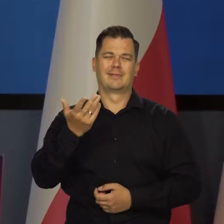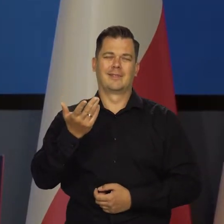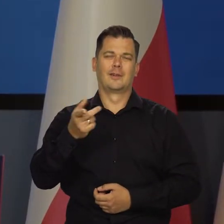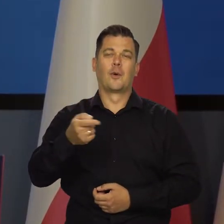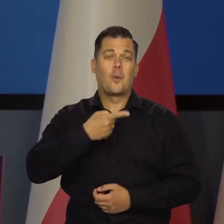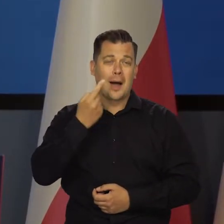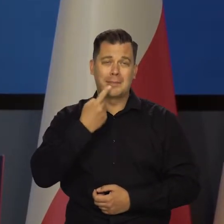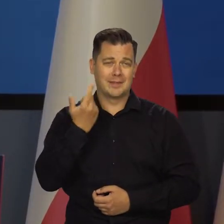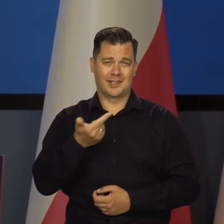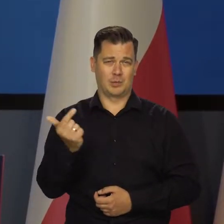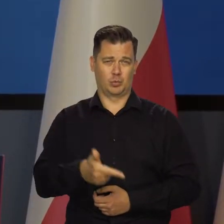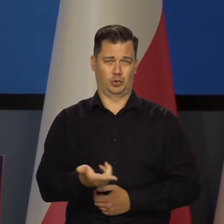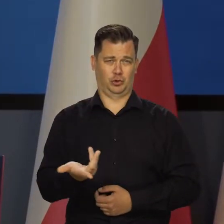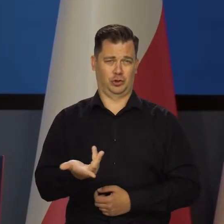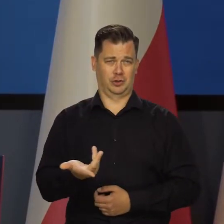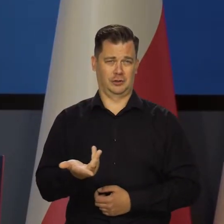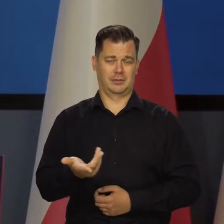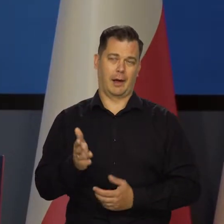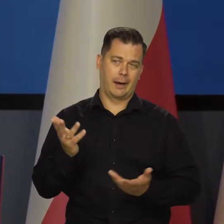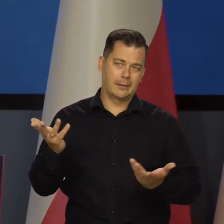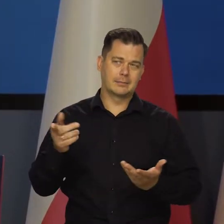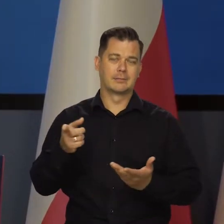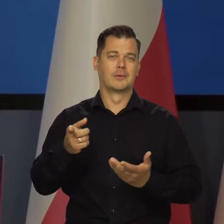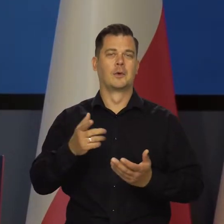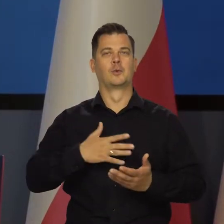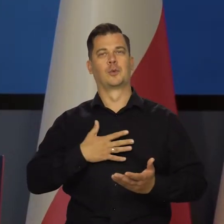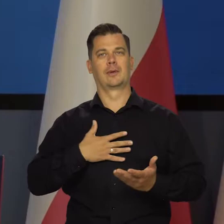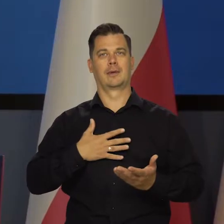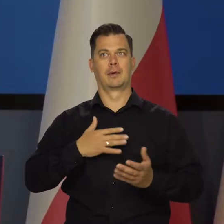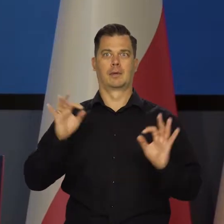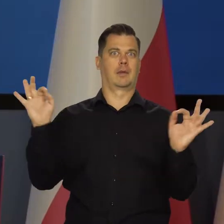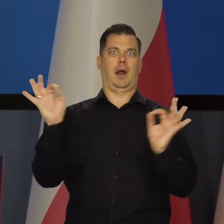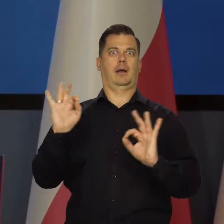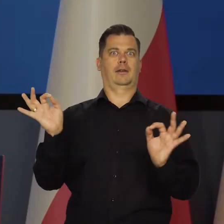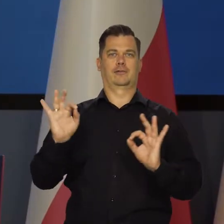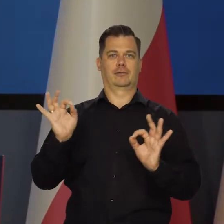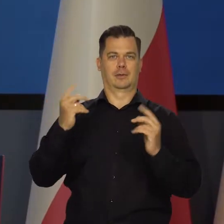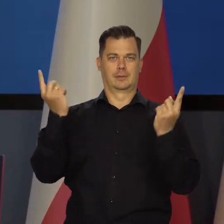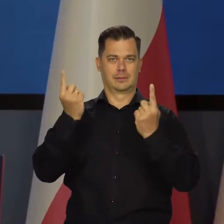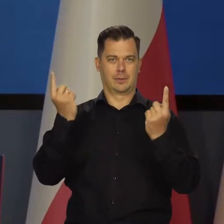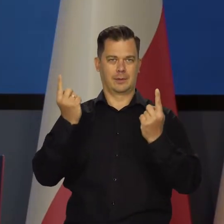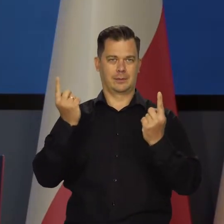nie muszą przecież kłamać i tworzyć jakiś taki atmosfery tragicznej